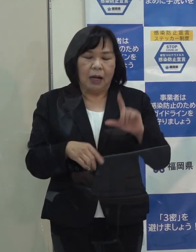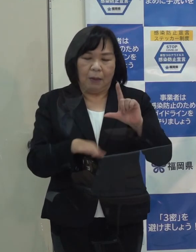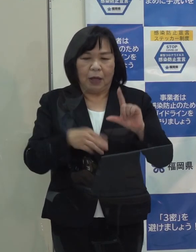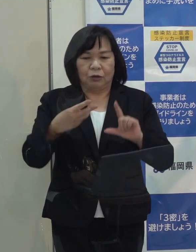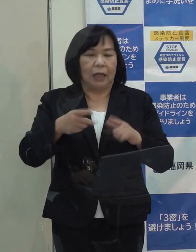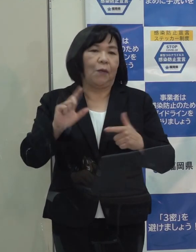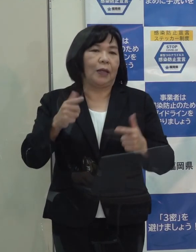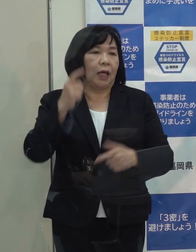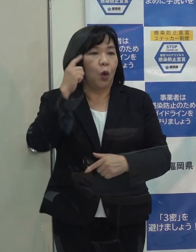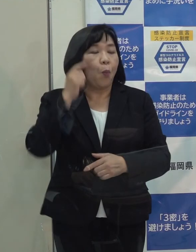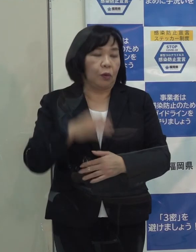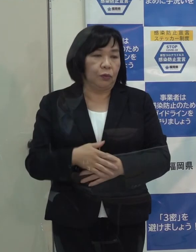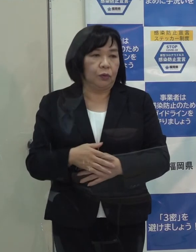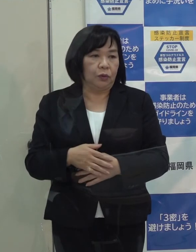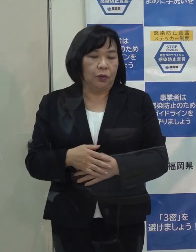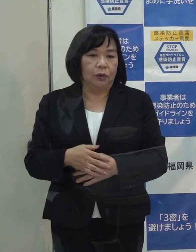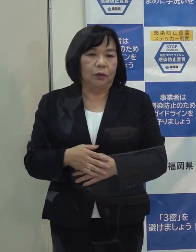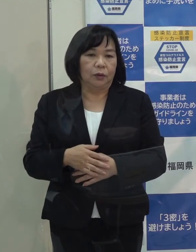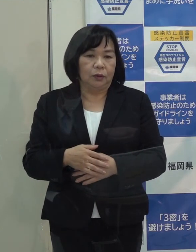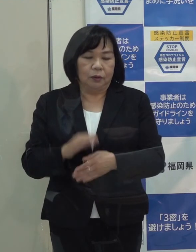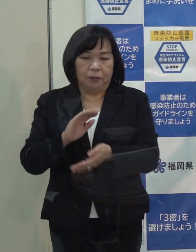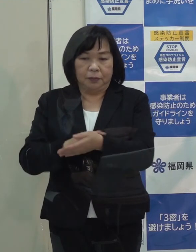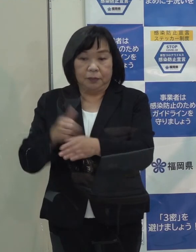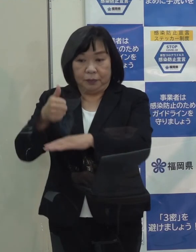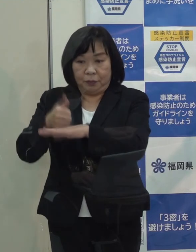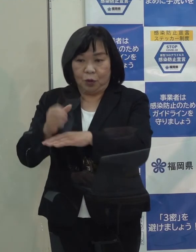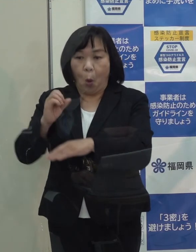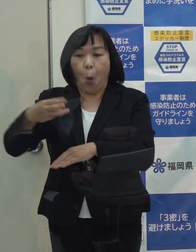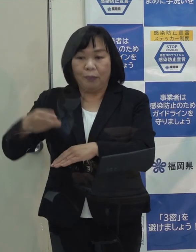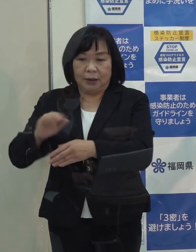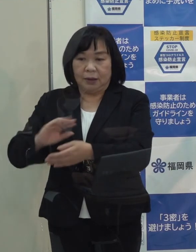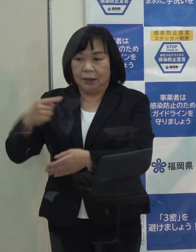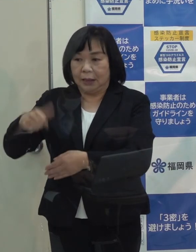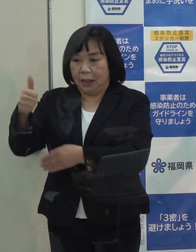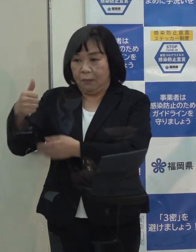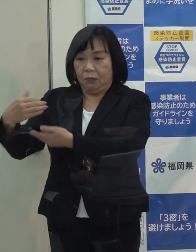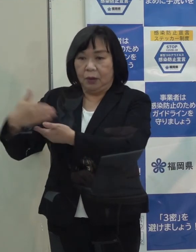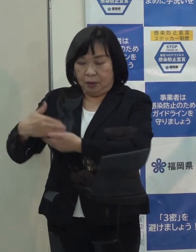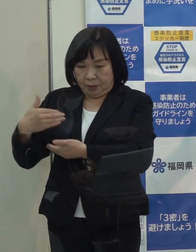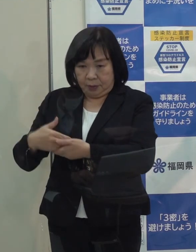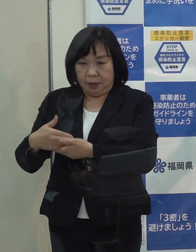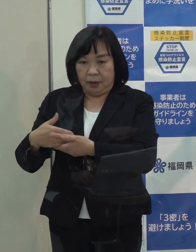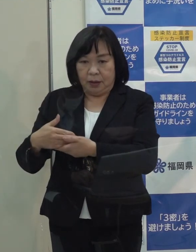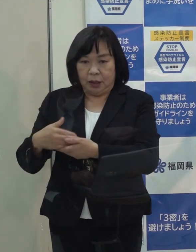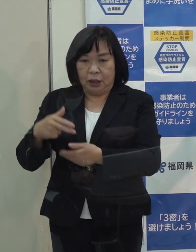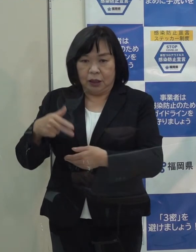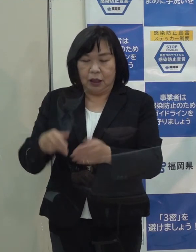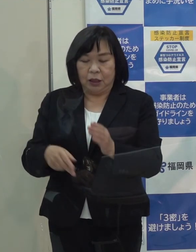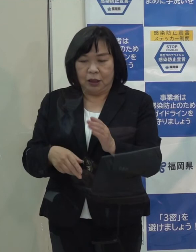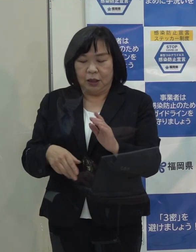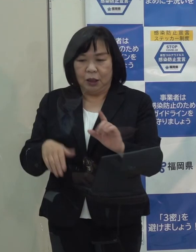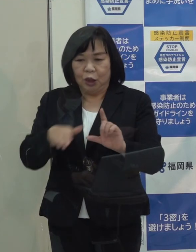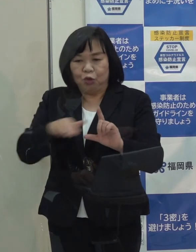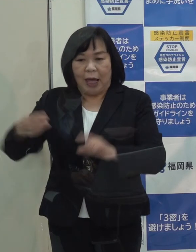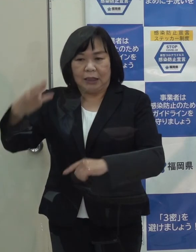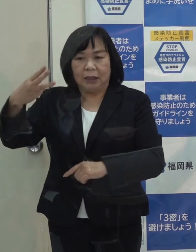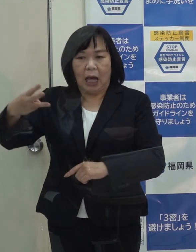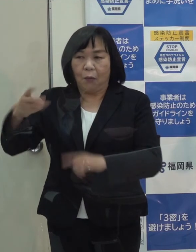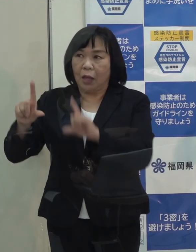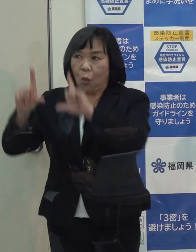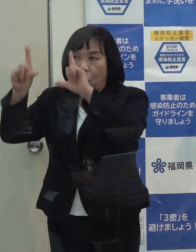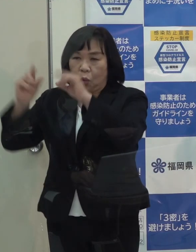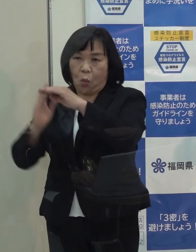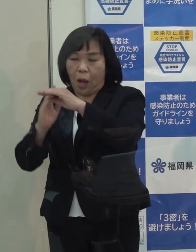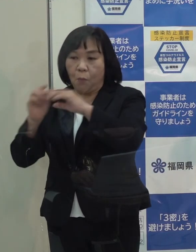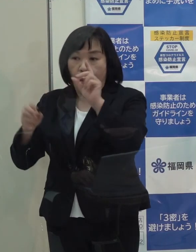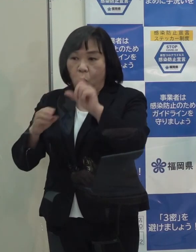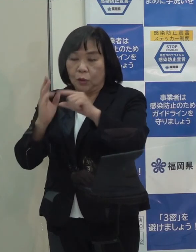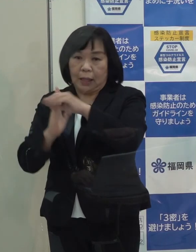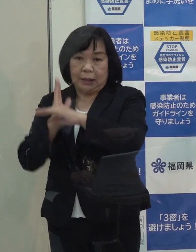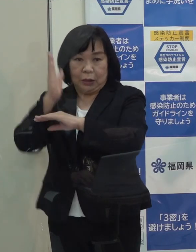専門家会議の分科会の尾身先生もステージⅢのことをいつもおっしゃってて 東京都はステージⅢを超えているということをおっしゃっています